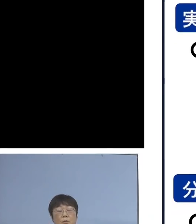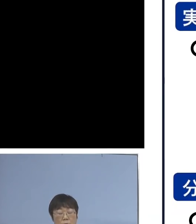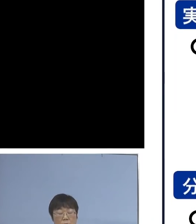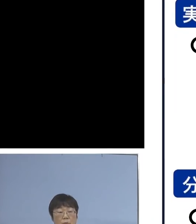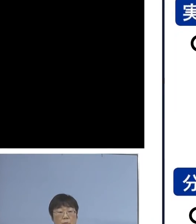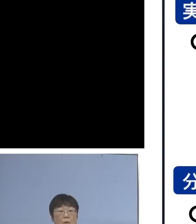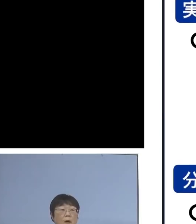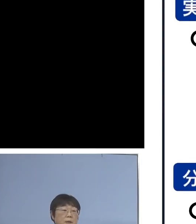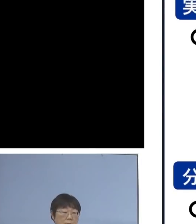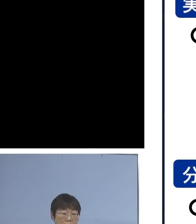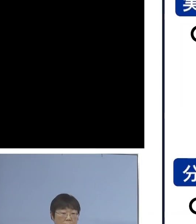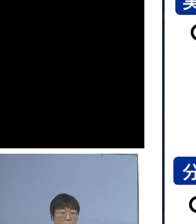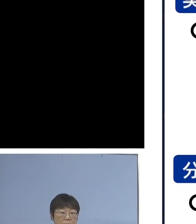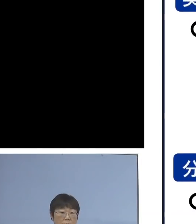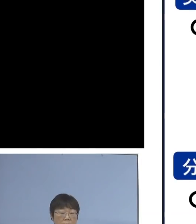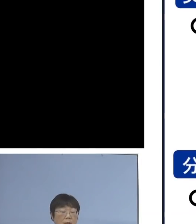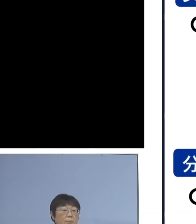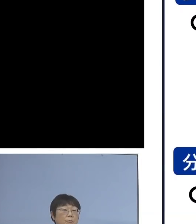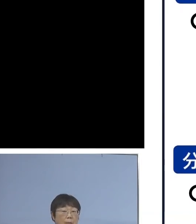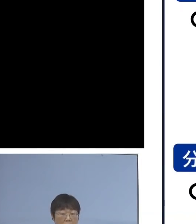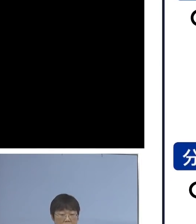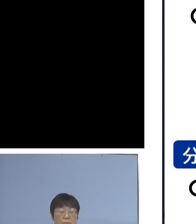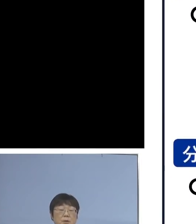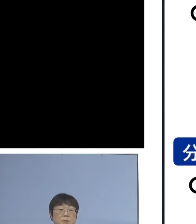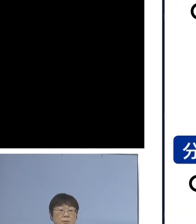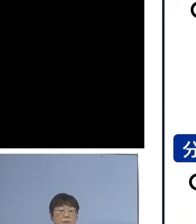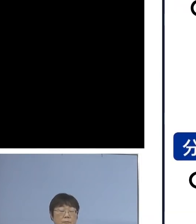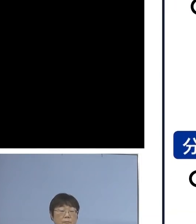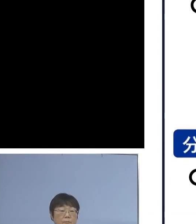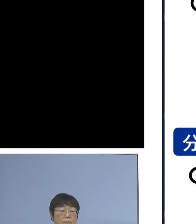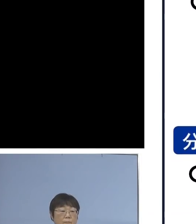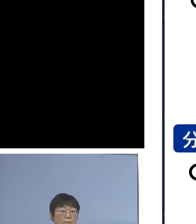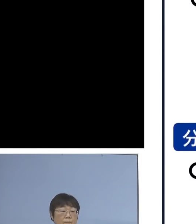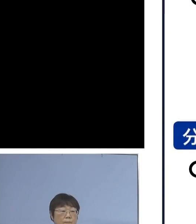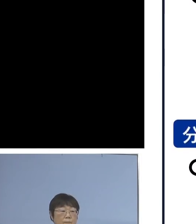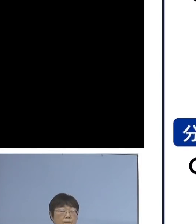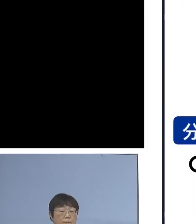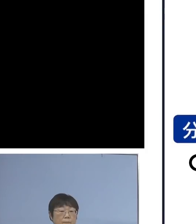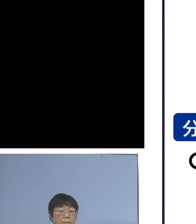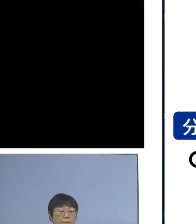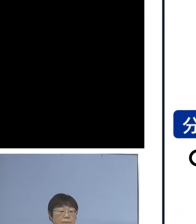こうした形に委ねられる ということになります